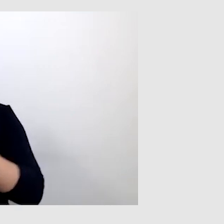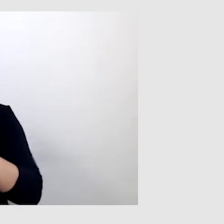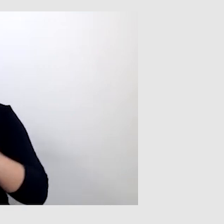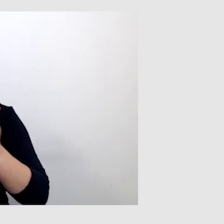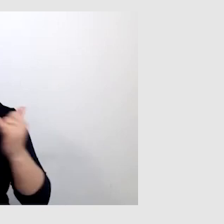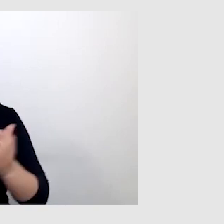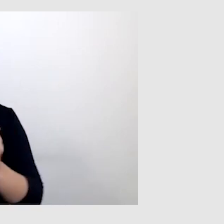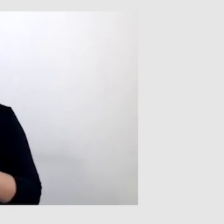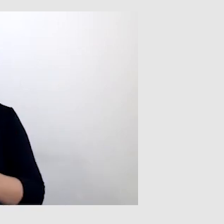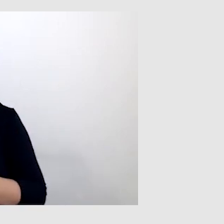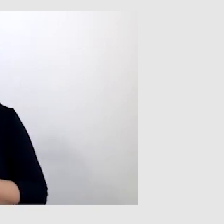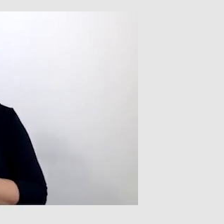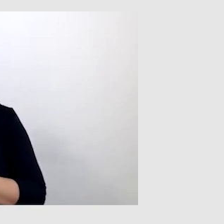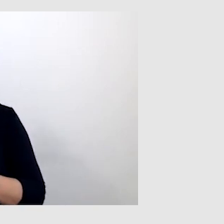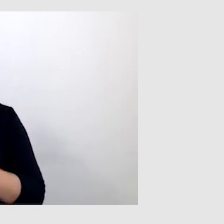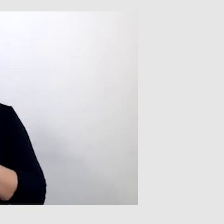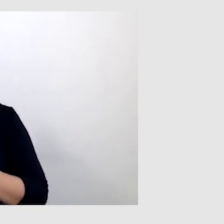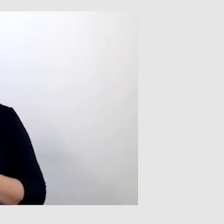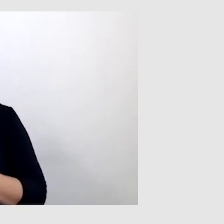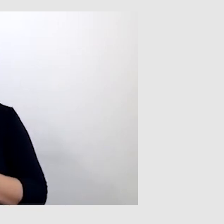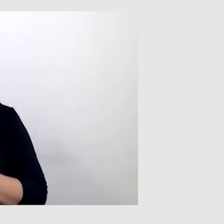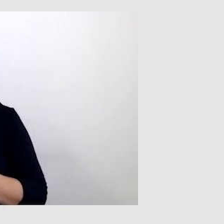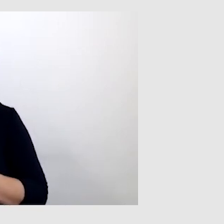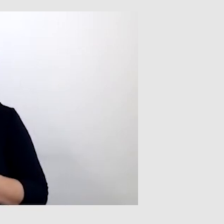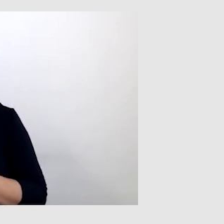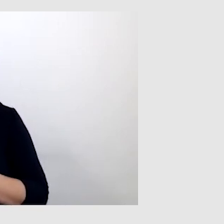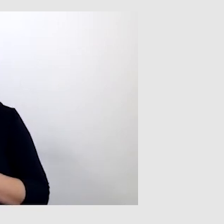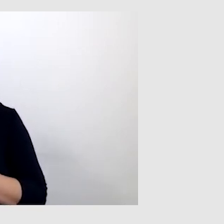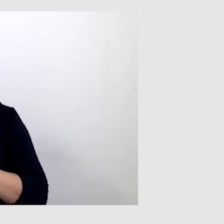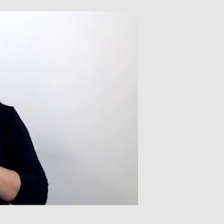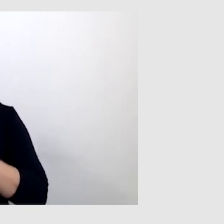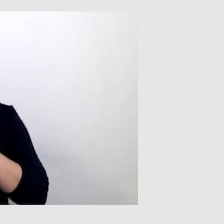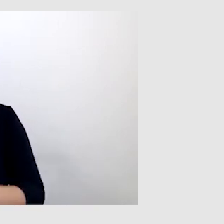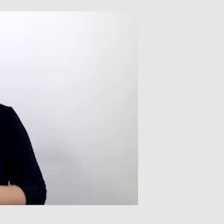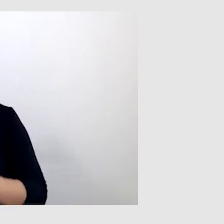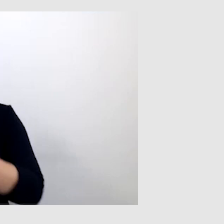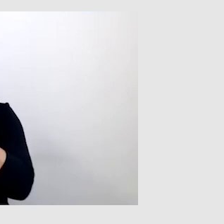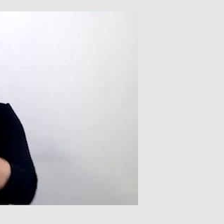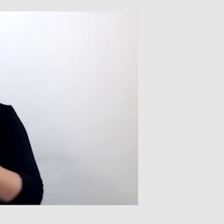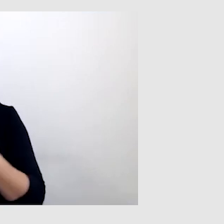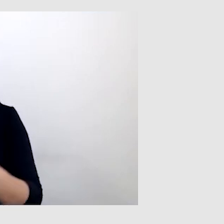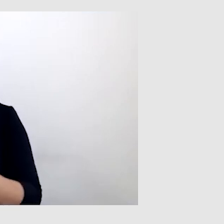po prostu nie widziałem prowadzącego, nie widziałem kamery i nie byłem w stanie zrozumieć.